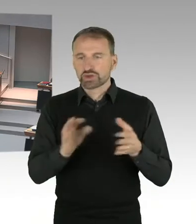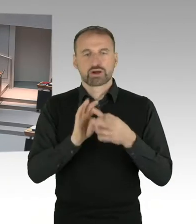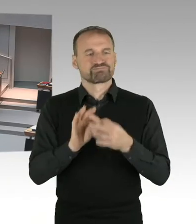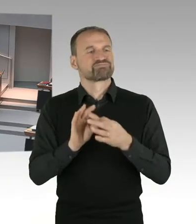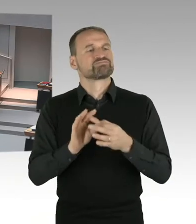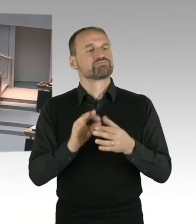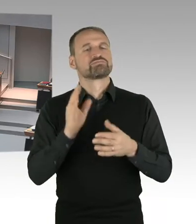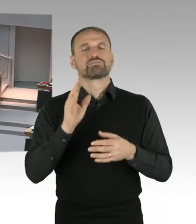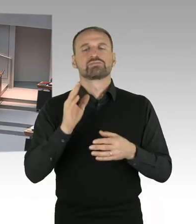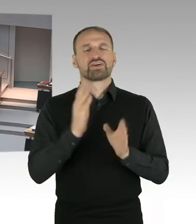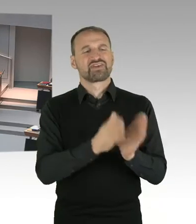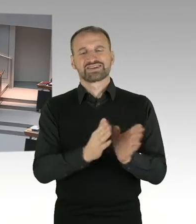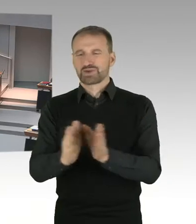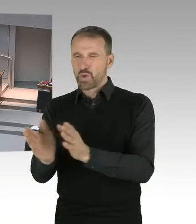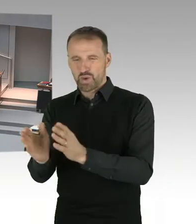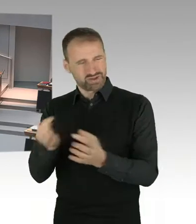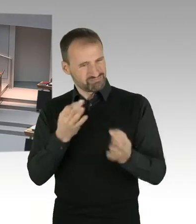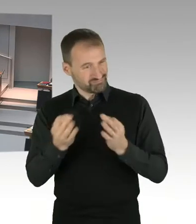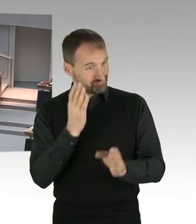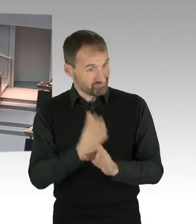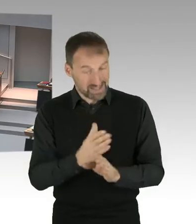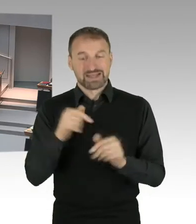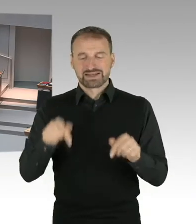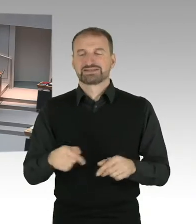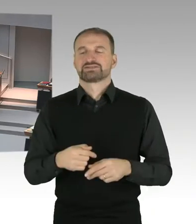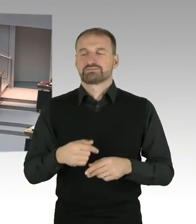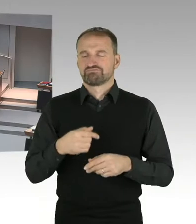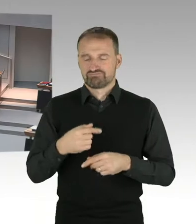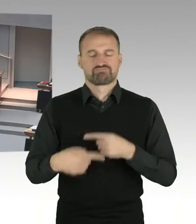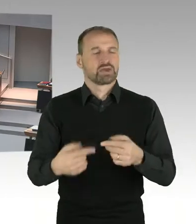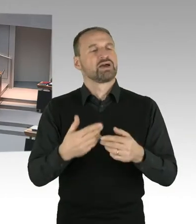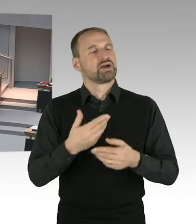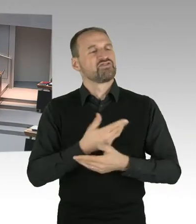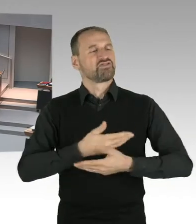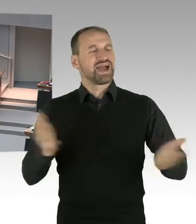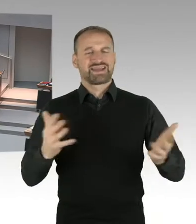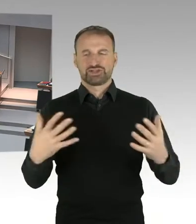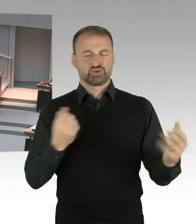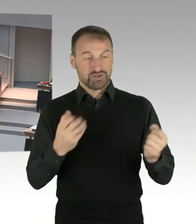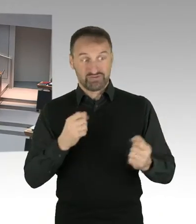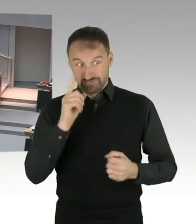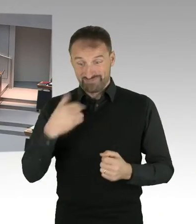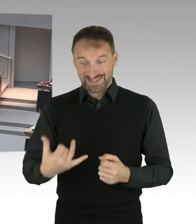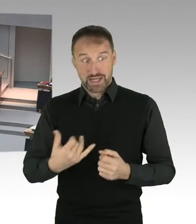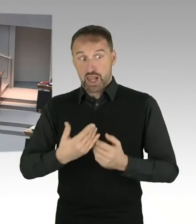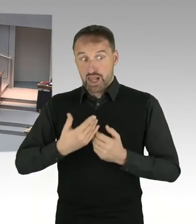mit einem Gongzeichen eröffnen. Schon mit dem Ertönen des Gongs haben Sie die Möglichkeit, sich durch Ihre Ruftaste anzumelden.